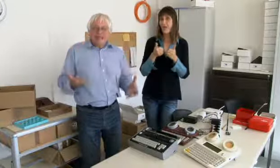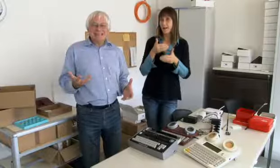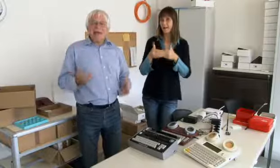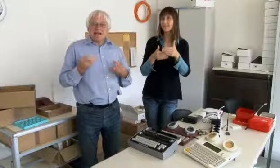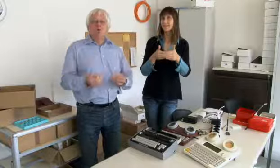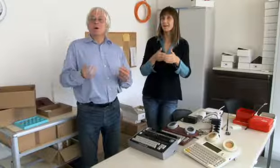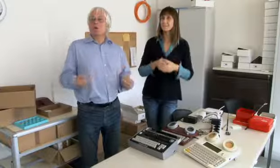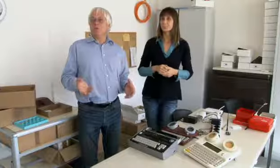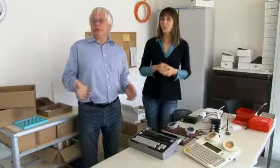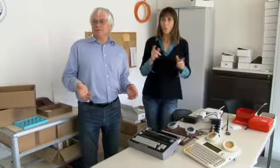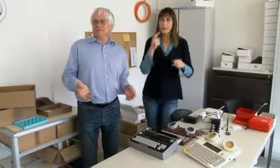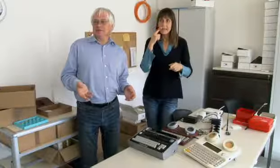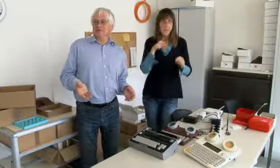Das war der Anfang und dann haben wir gesehen